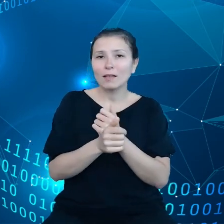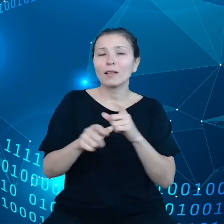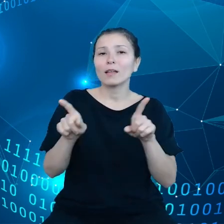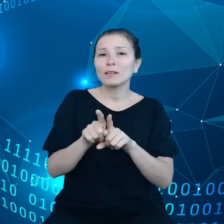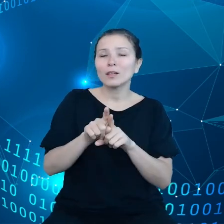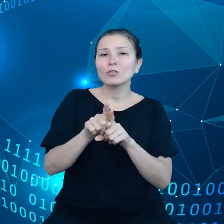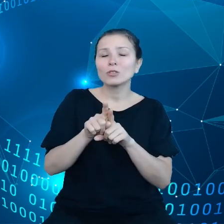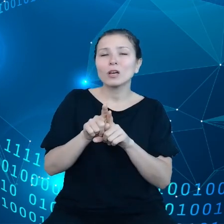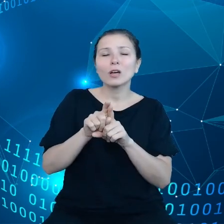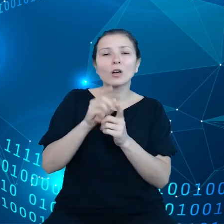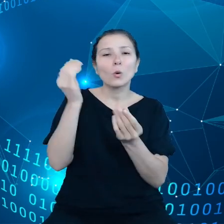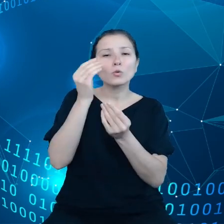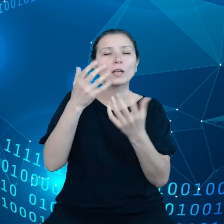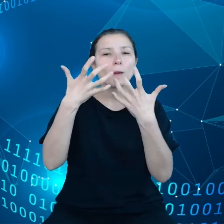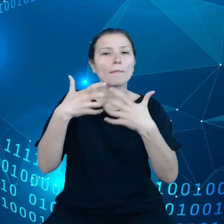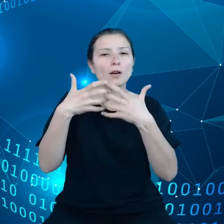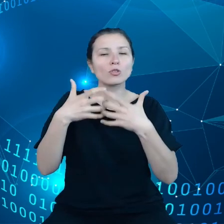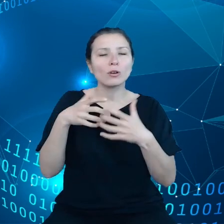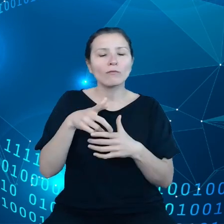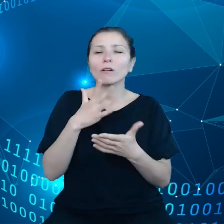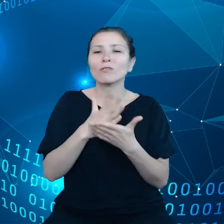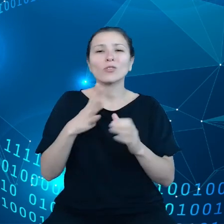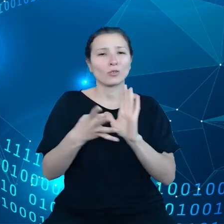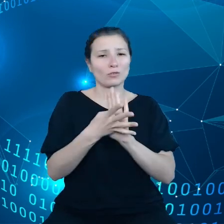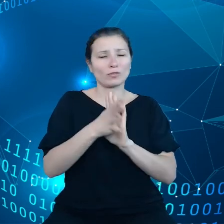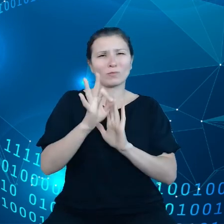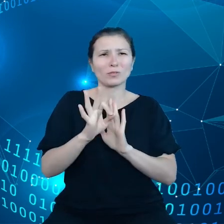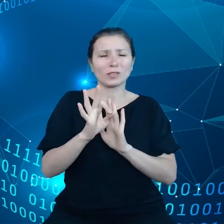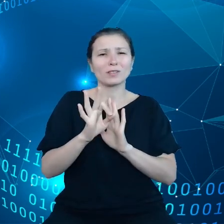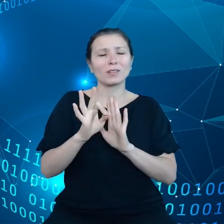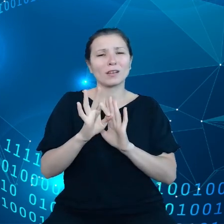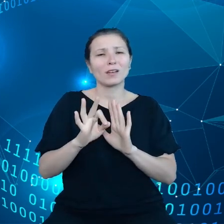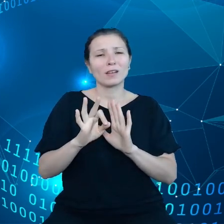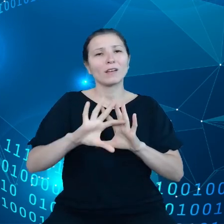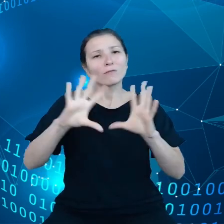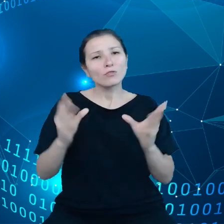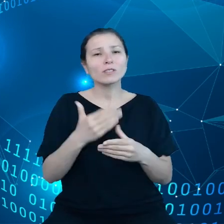tylko 19%, ogółu przedsiębiorców korzysta z tych usług w chmurze.